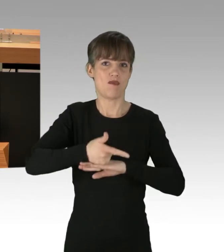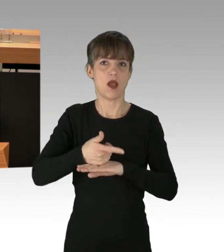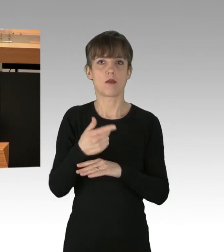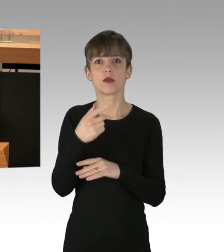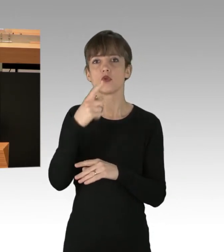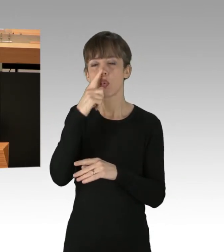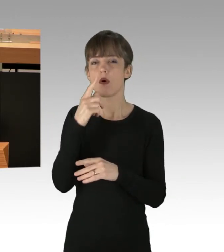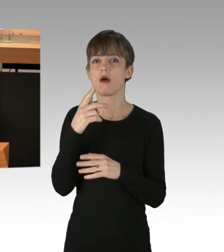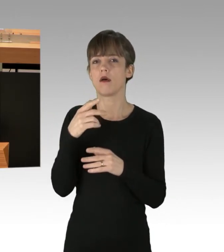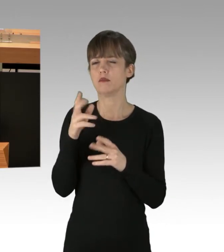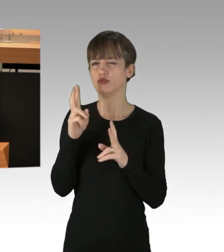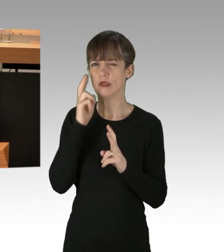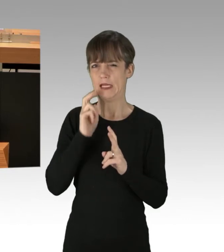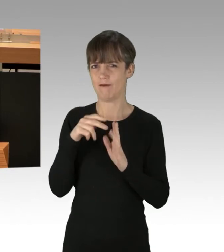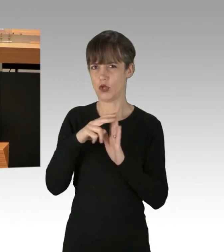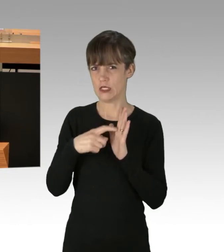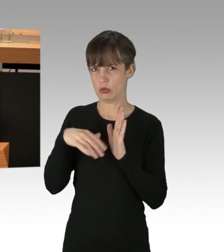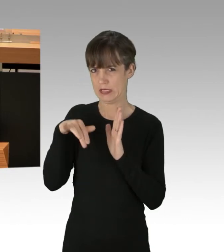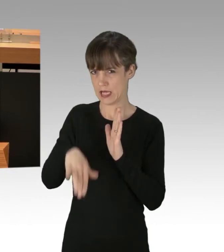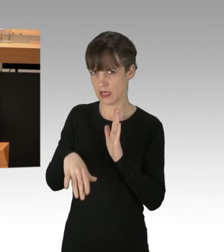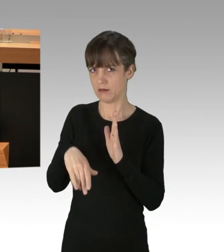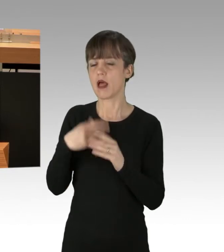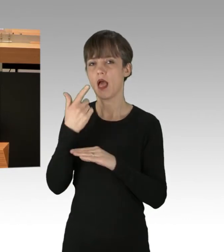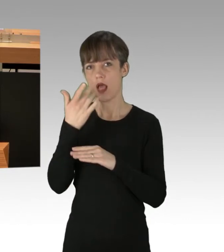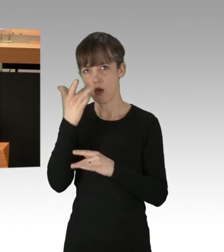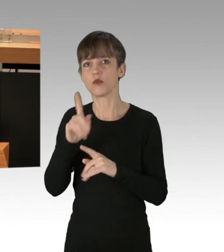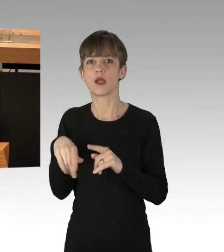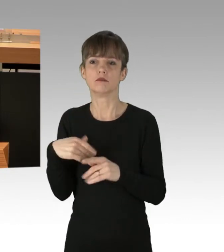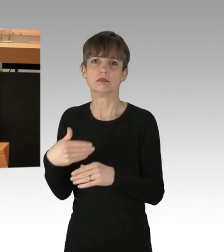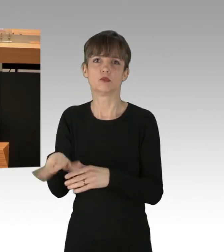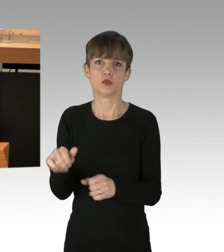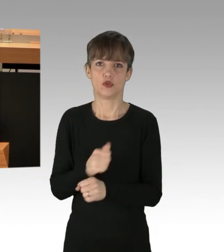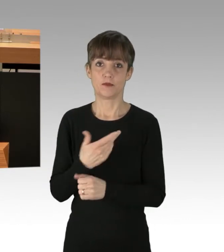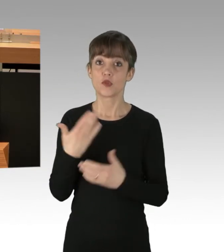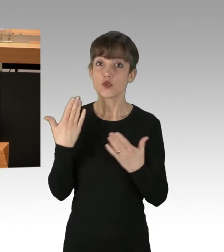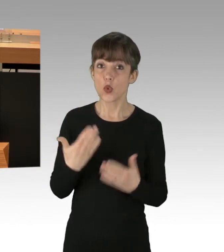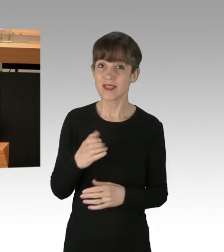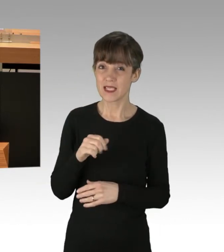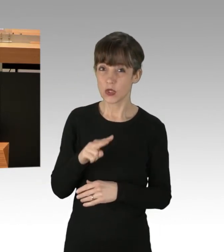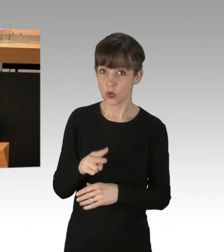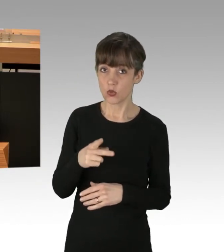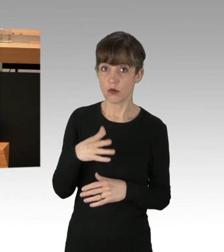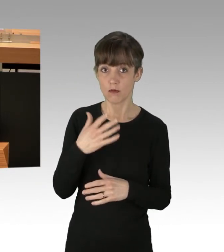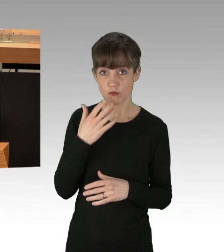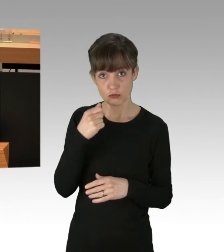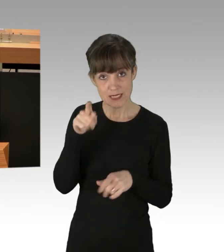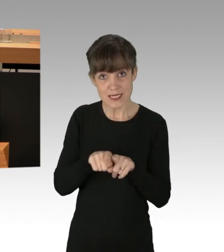und alsbald wieder zu löschen. Das war alles nicht die Idee der CDU, sie hat ein strengeres Demonstrationsrecht gewollt.